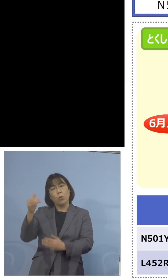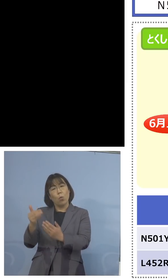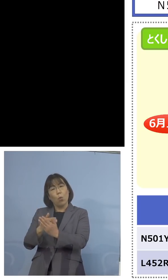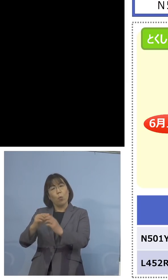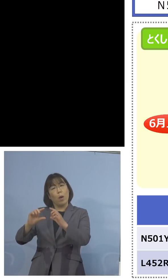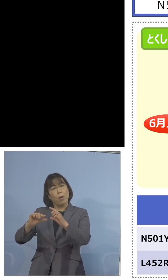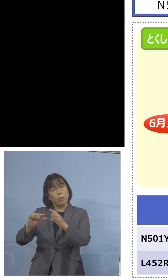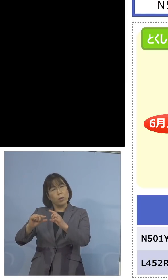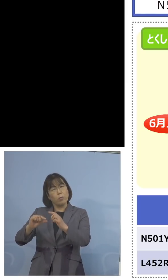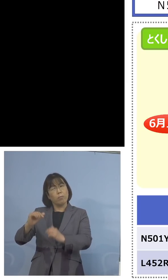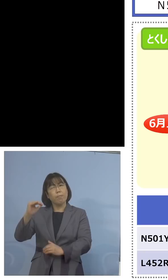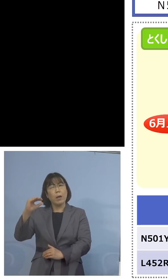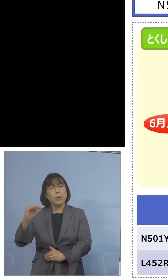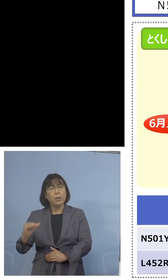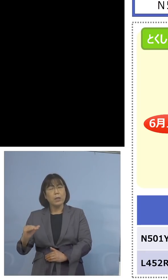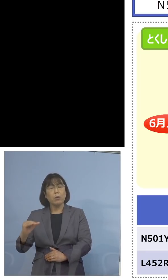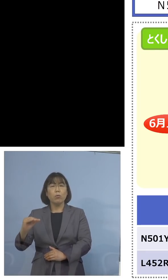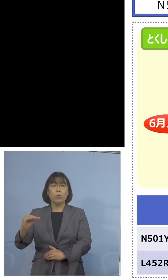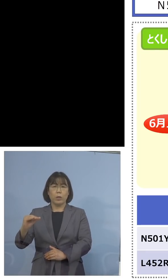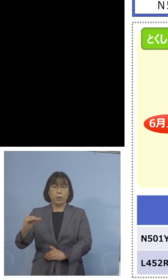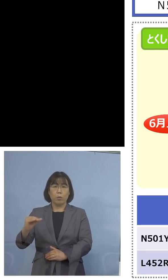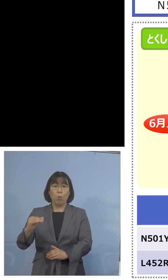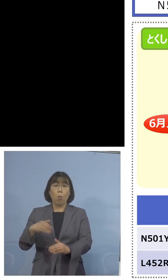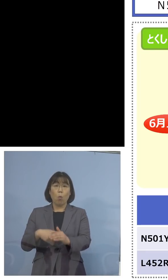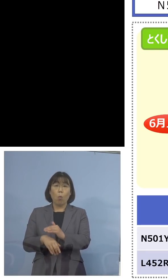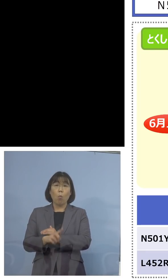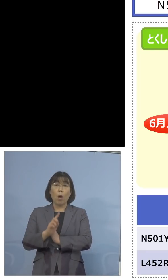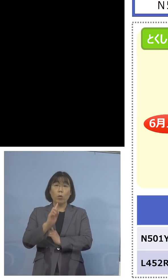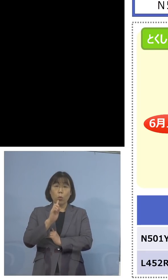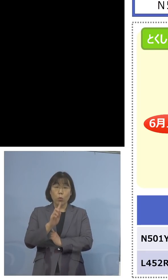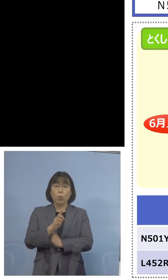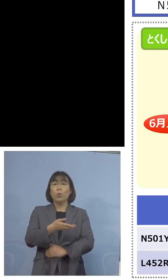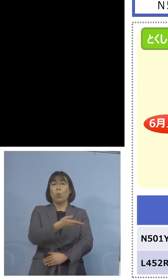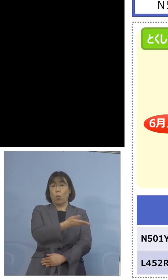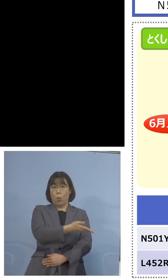極めて低い、その根拠は何か こちらなんですね